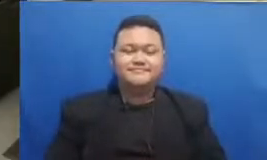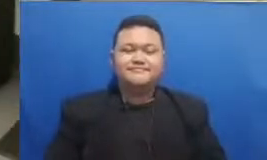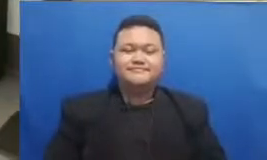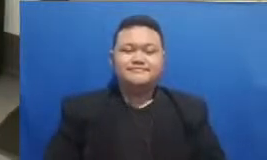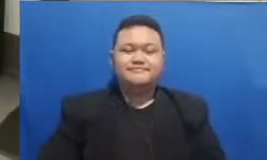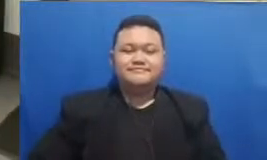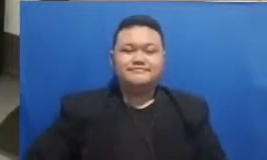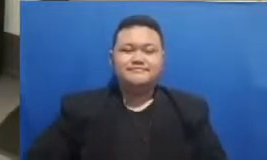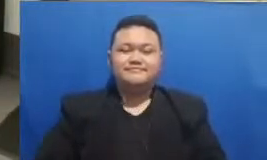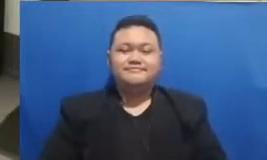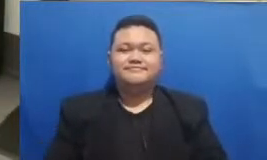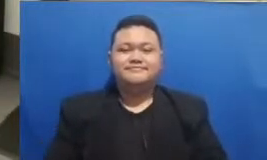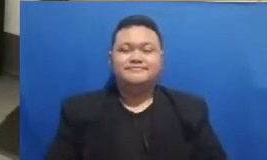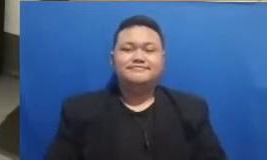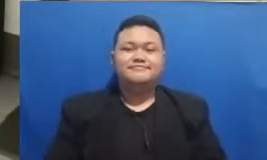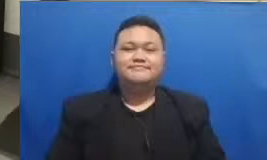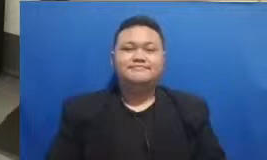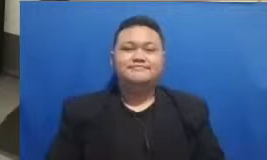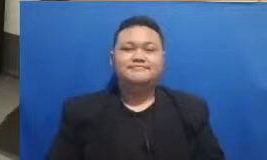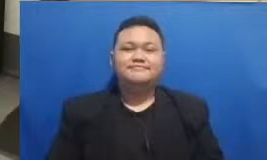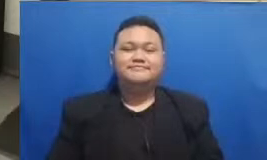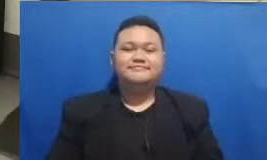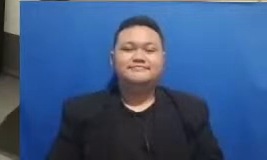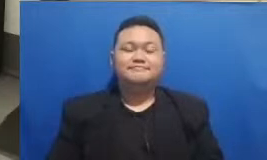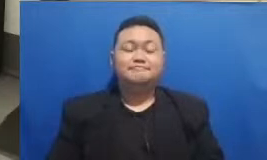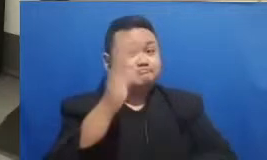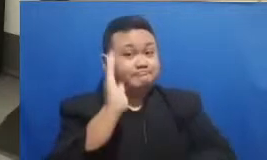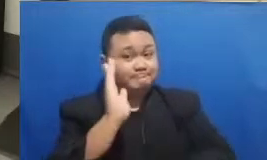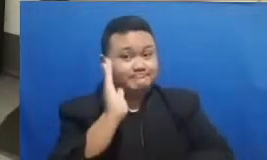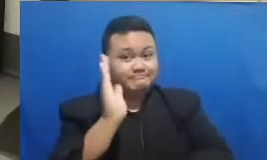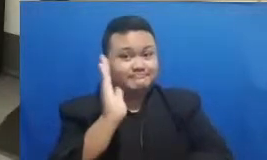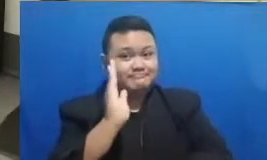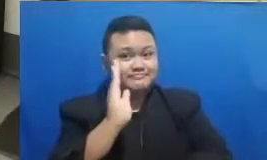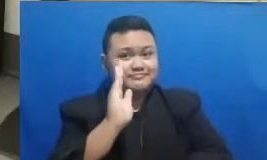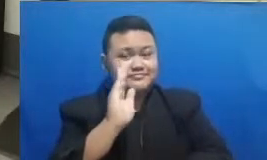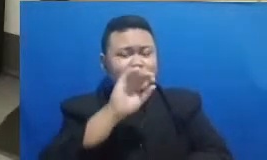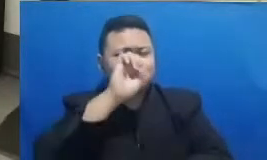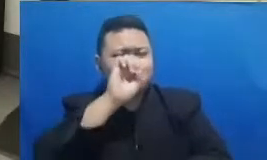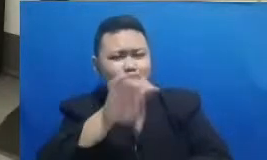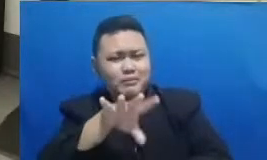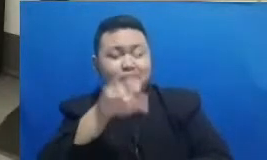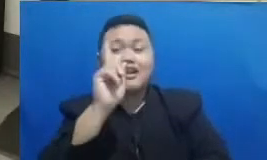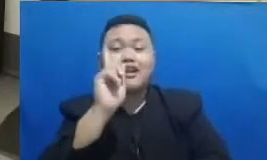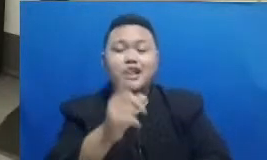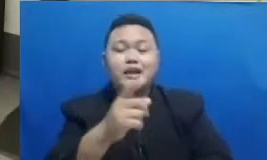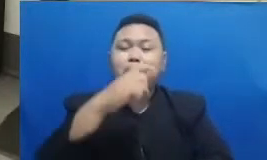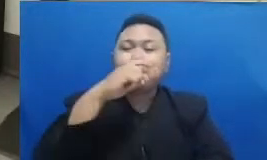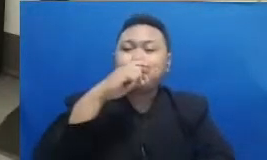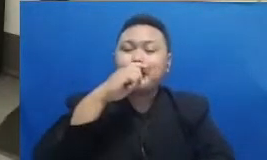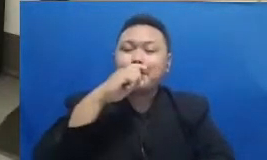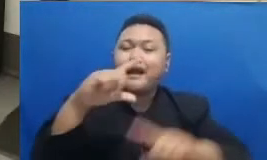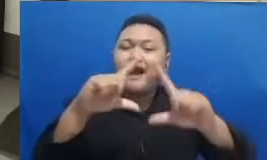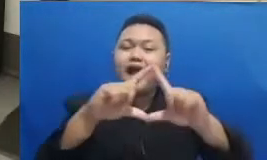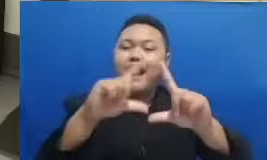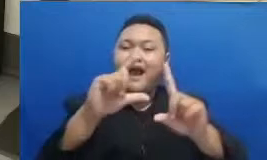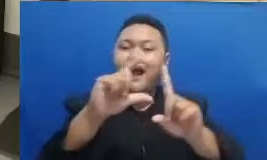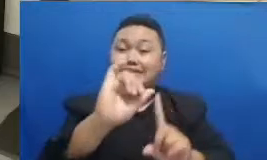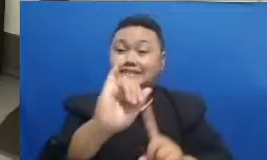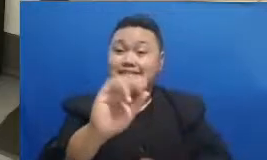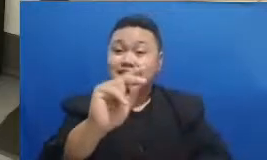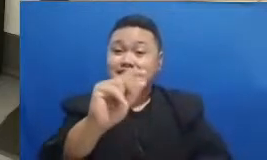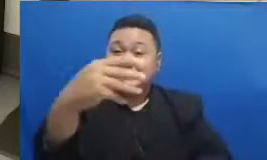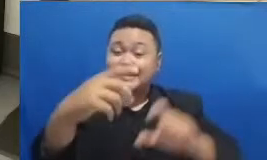Hai Nah itulah pemaparan dan juga jawaban dari Bapak Adi Respati dikelas rezilienza tangguh dan